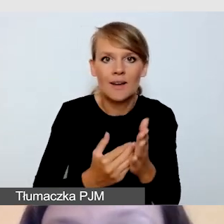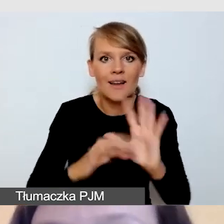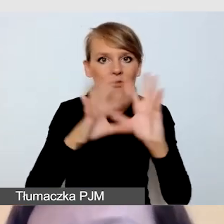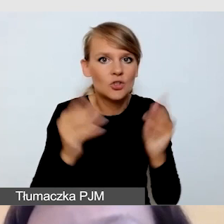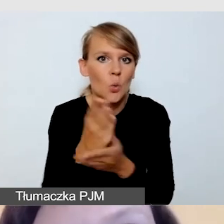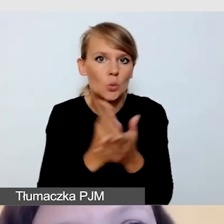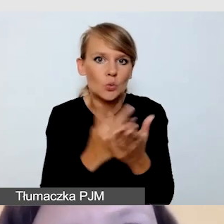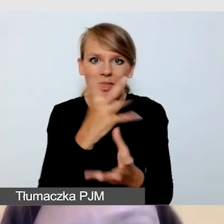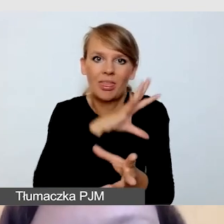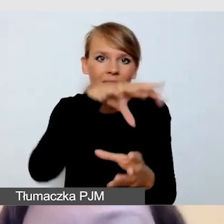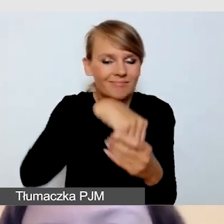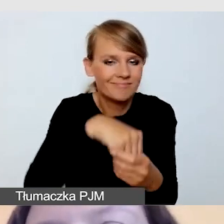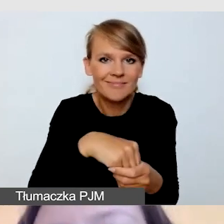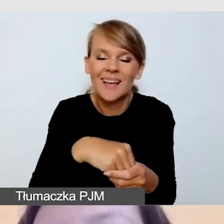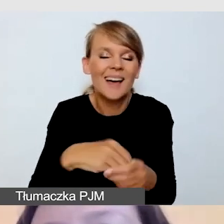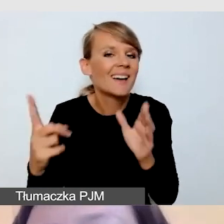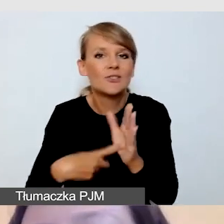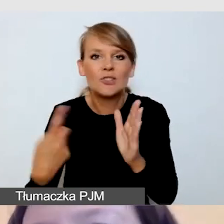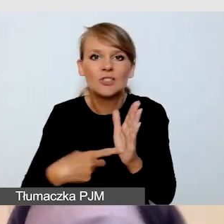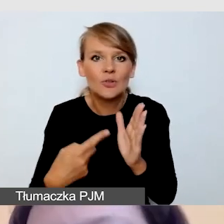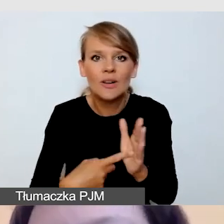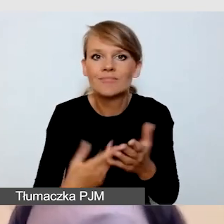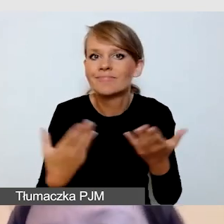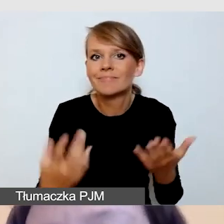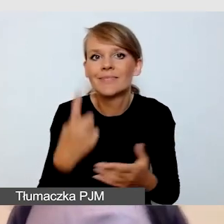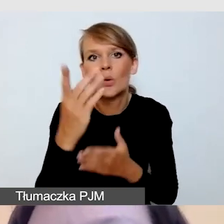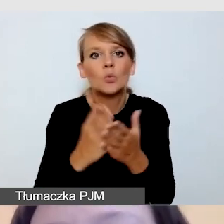Zazwyczaj któraś z usług będzie usługą otwartą, co oznacza,